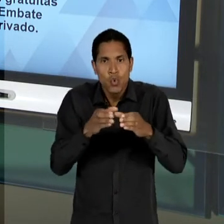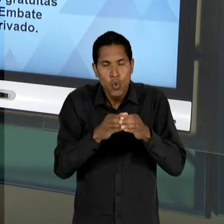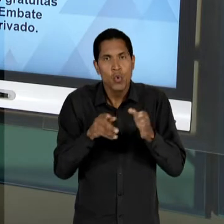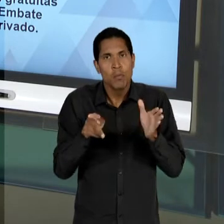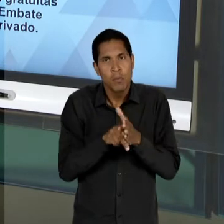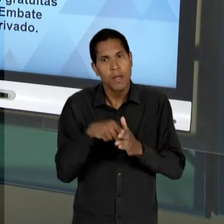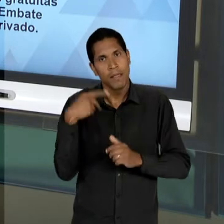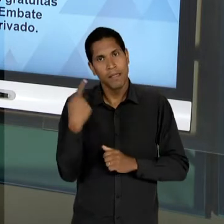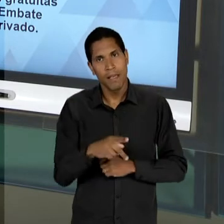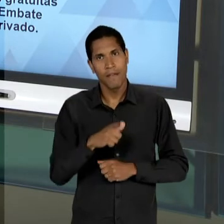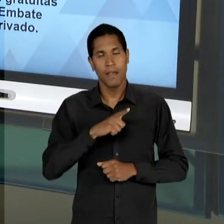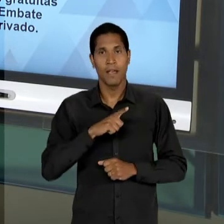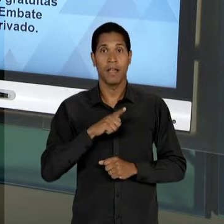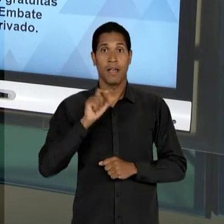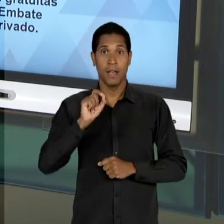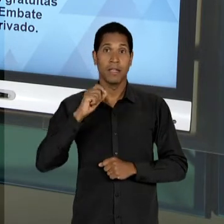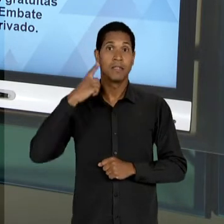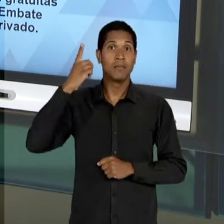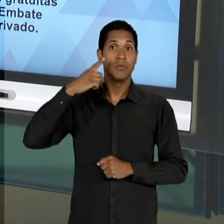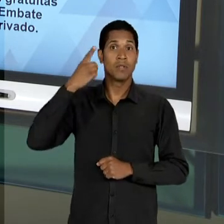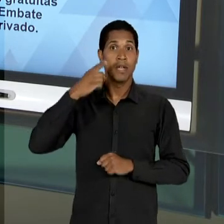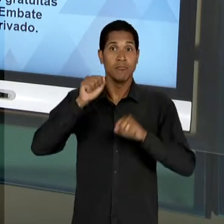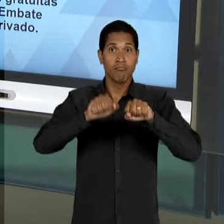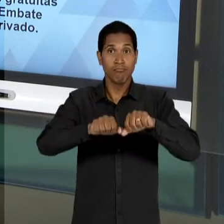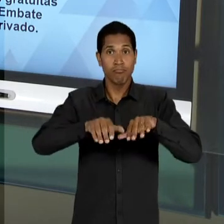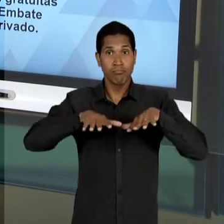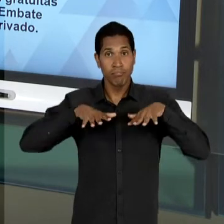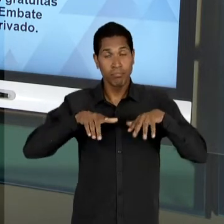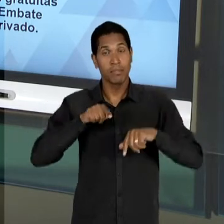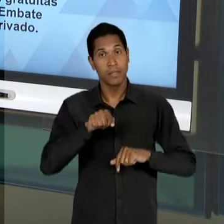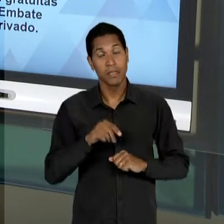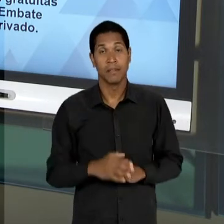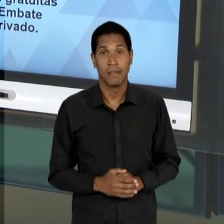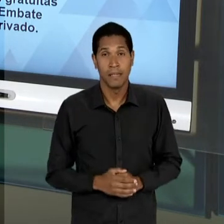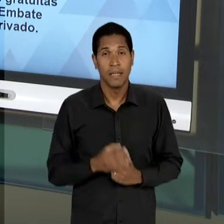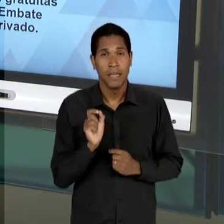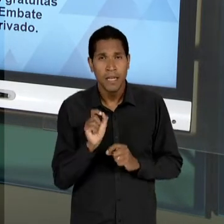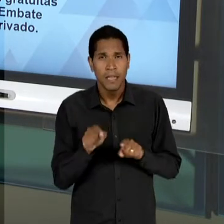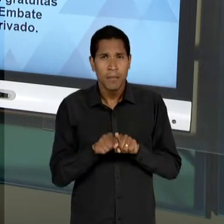DEPUTADOS - PARA DEIXAR NA PENUMBRA A DISCUSSÃO,